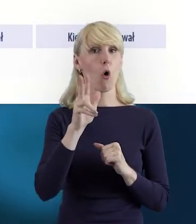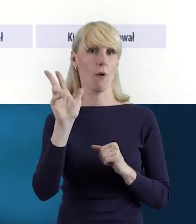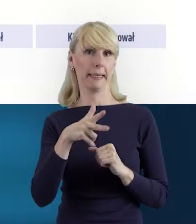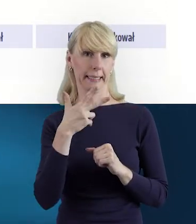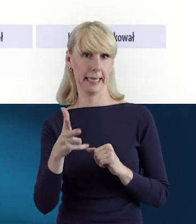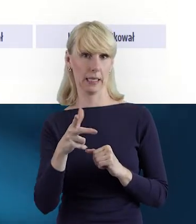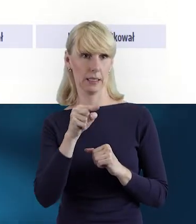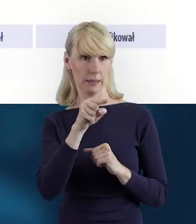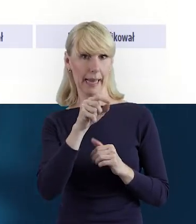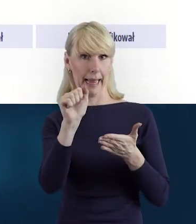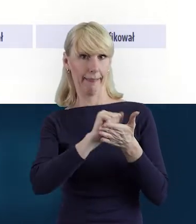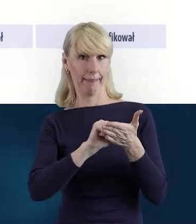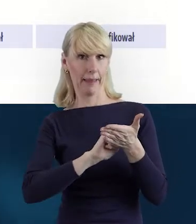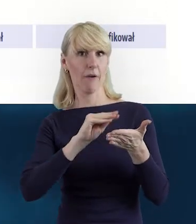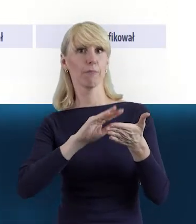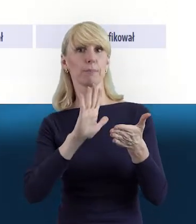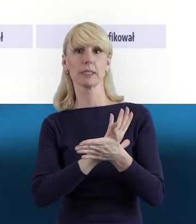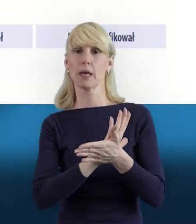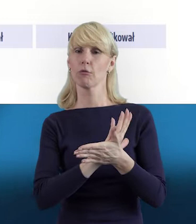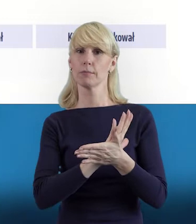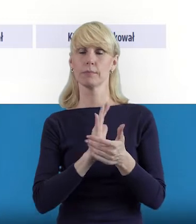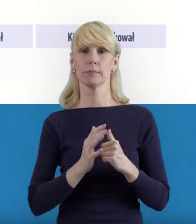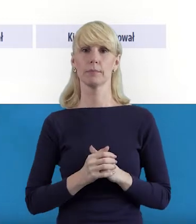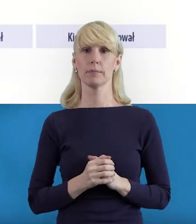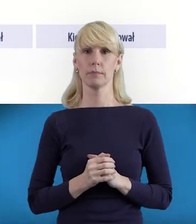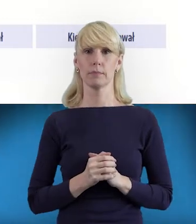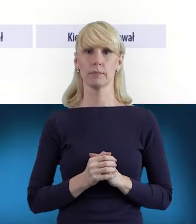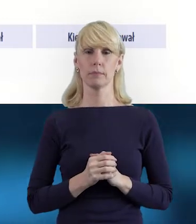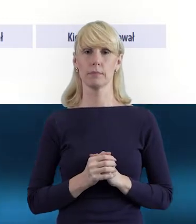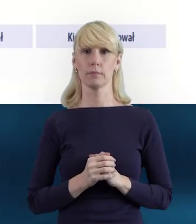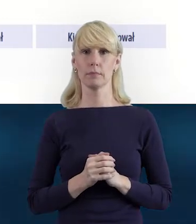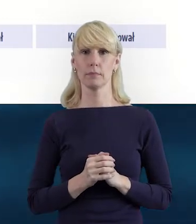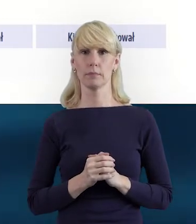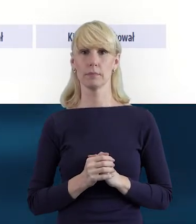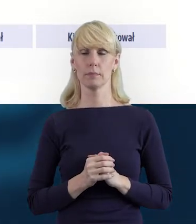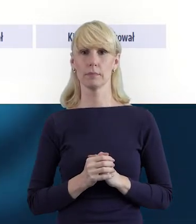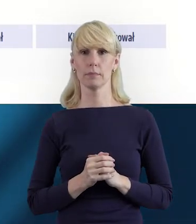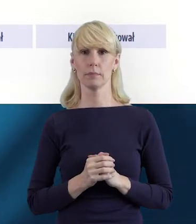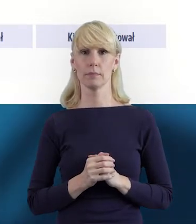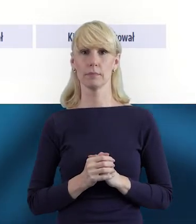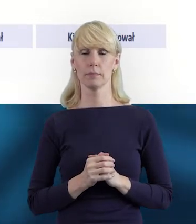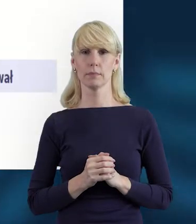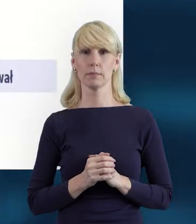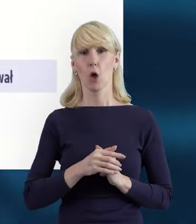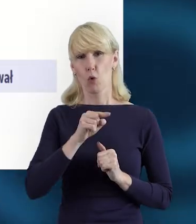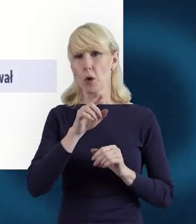Tak że to jest też taka informacja, taka porządkująca